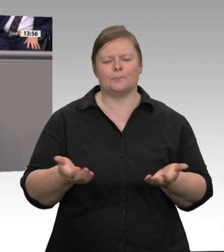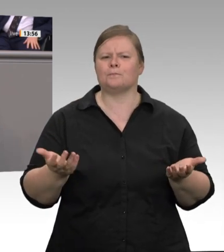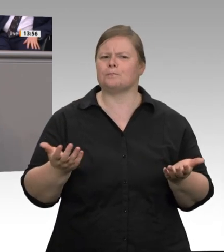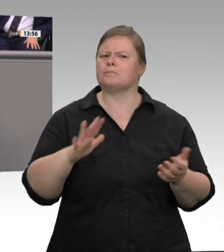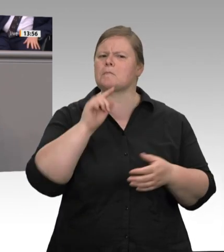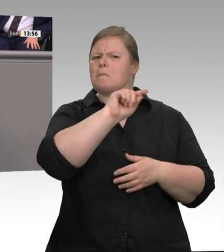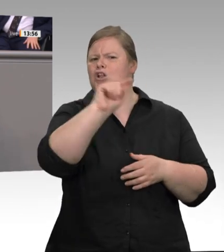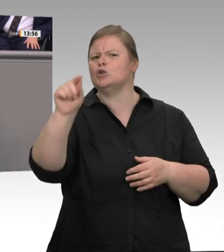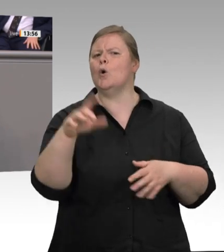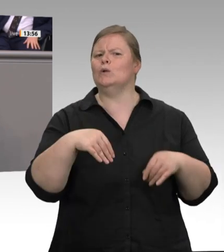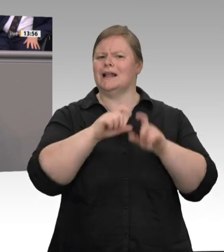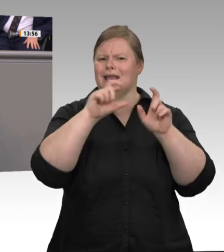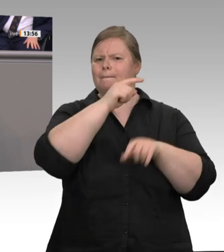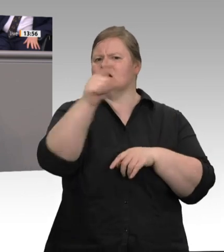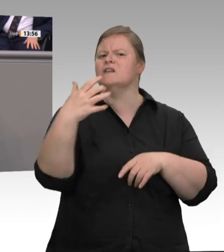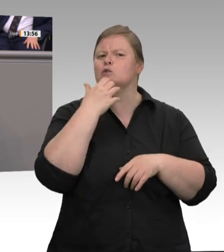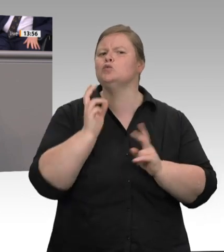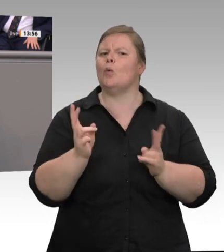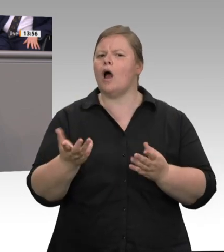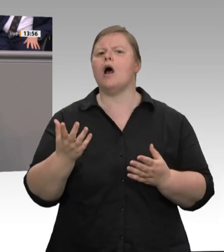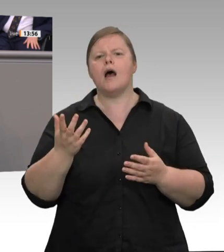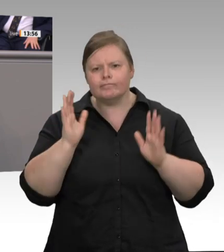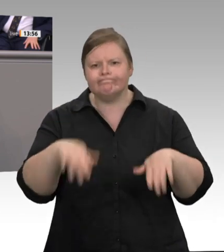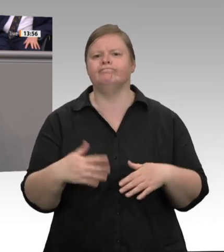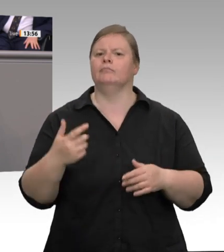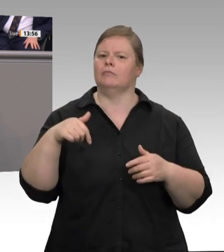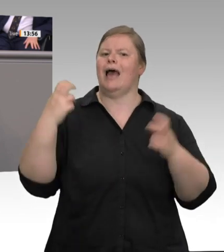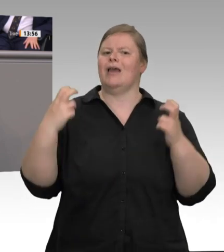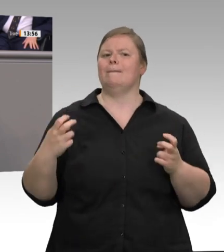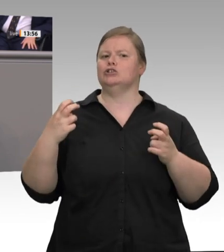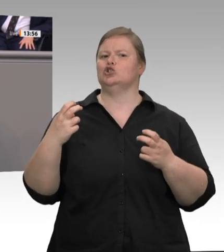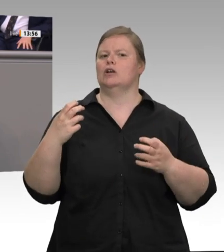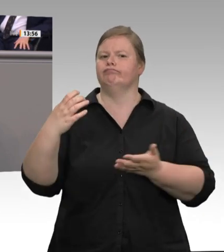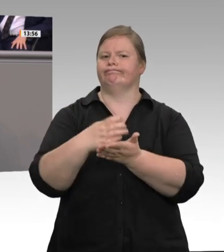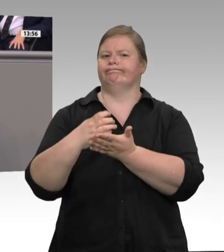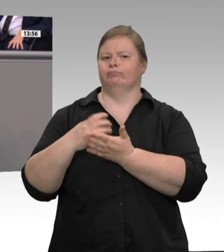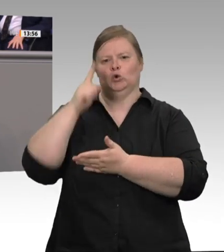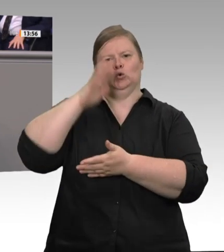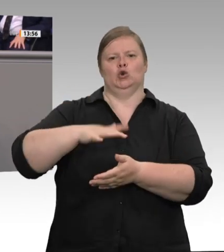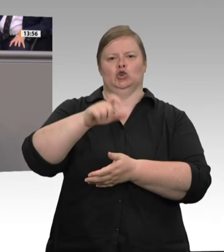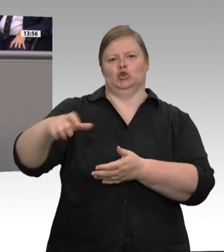Warum verteidigen kluge Menschen ein solches System so vehement, wenn Missstände dort vorprogrammiert sind?